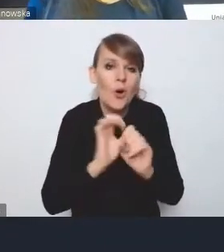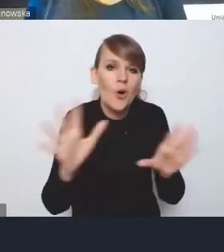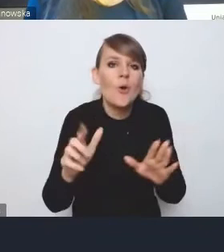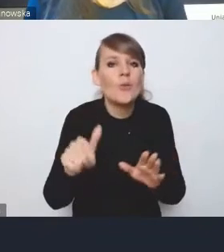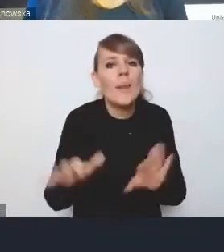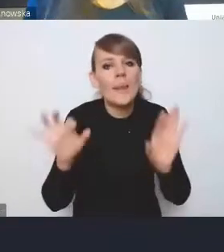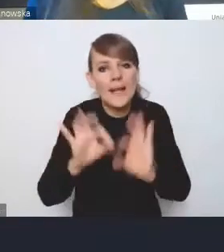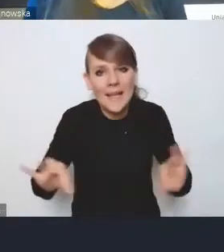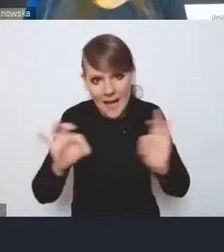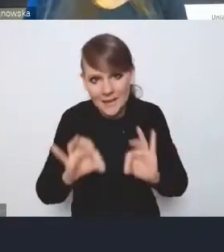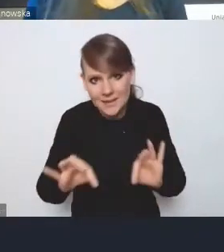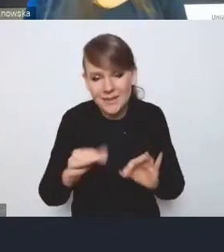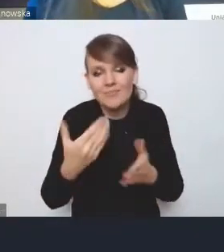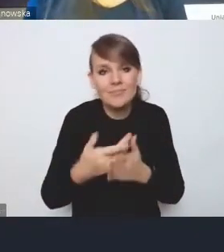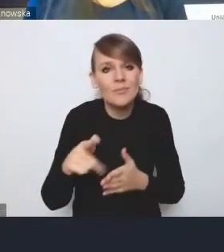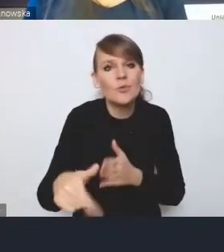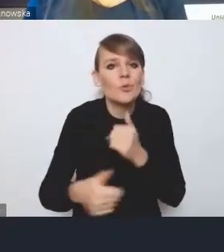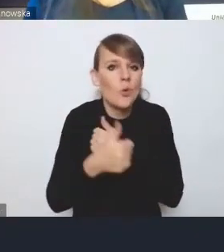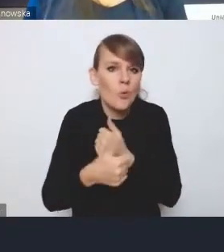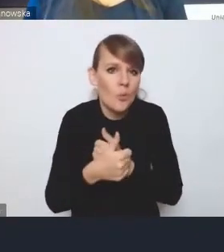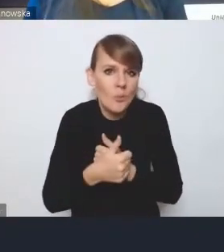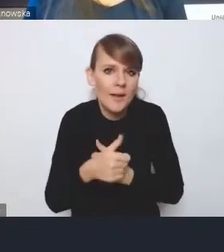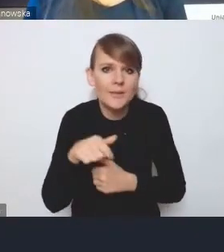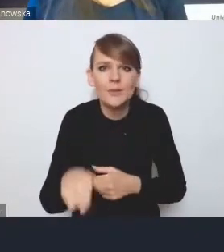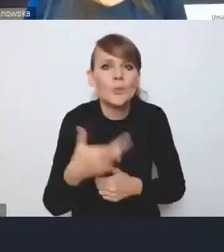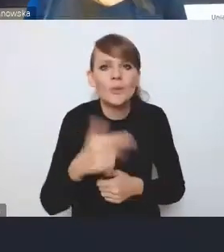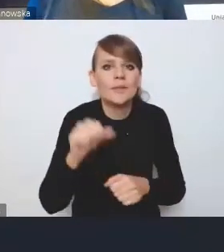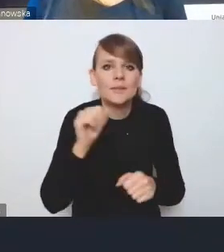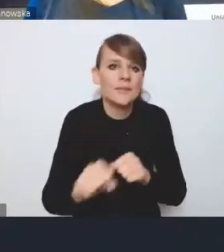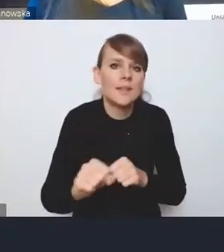ponieważ ten dokument nie jest dokumentem prawnym.